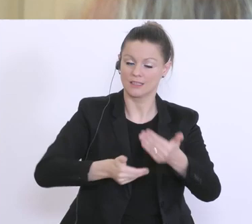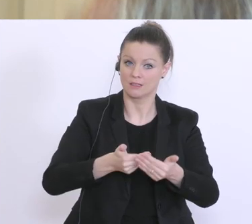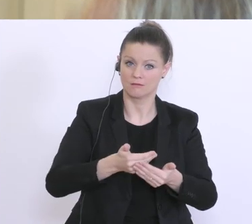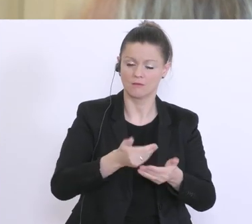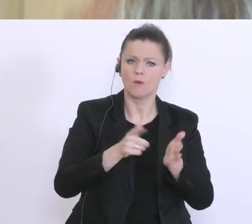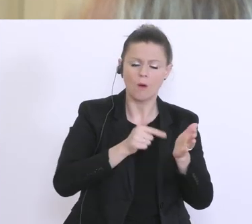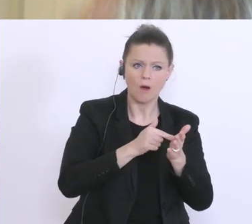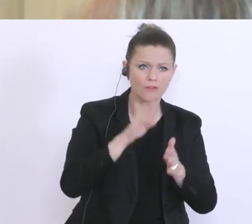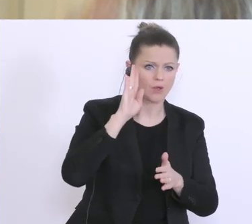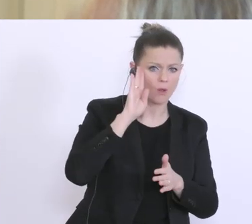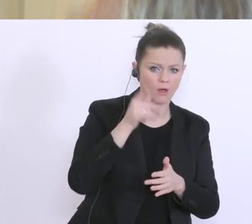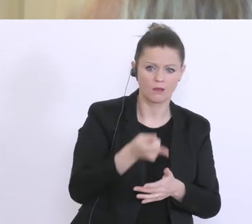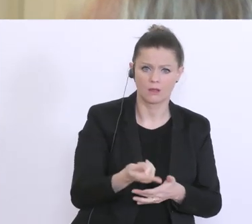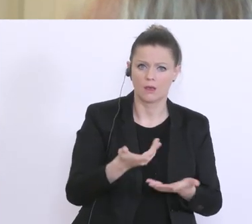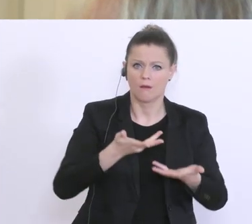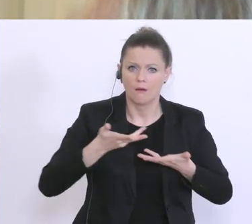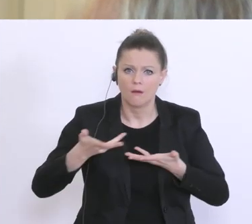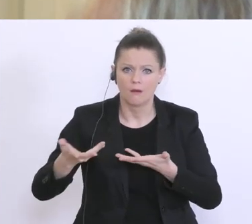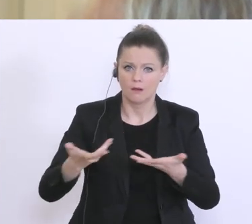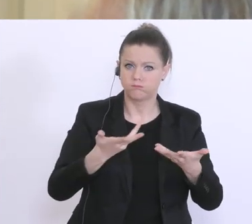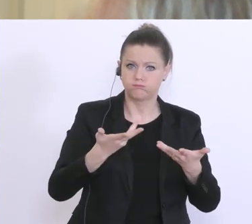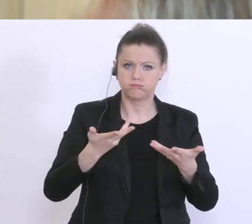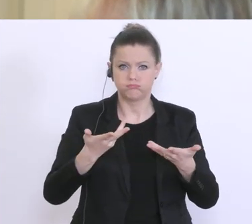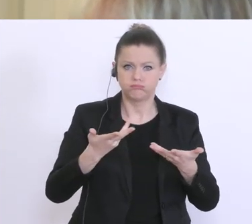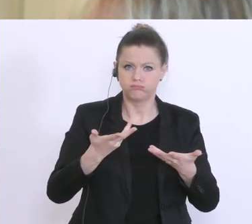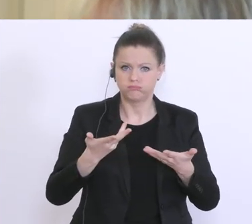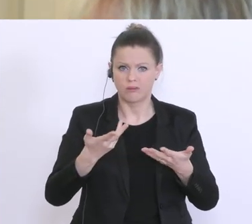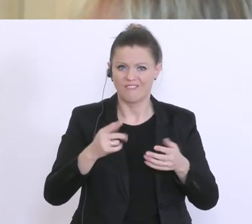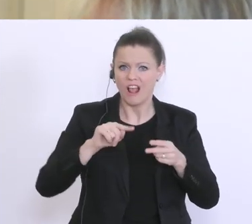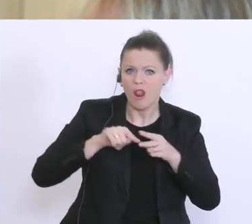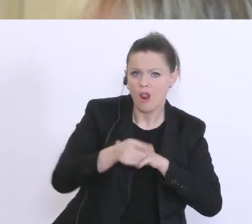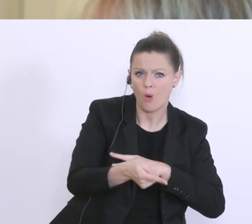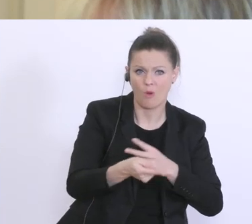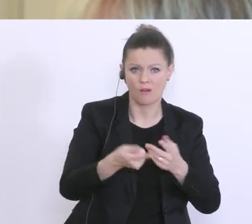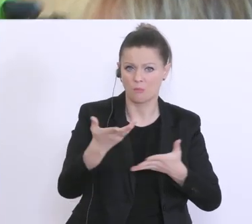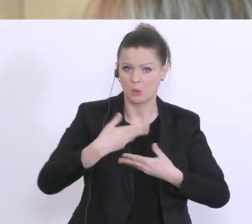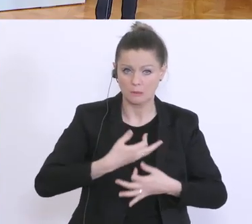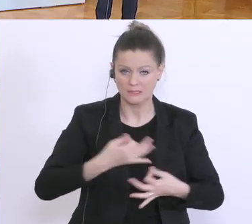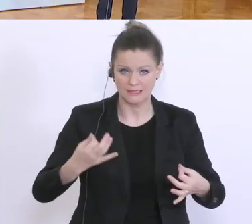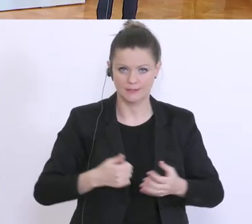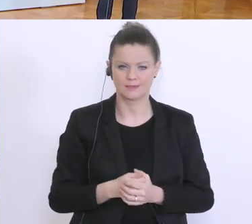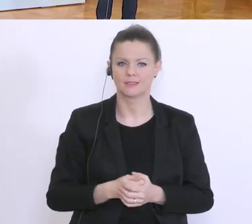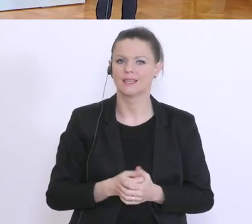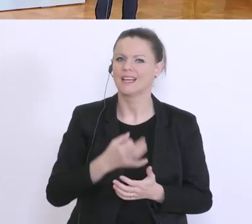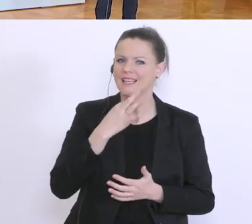dass die jetzt eben noch da ein bisschen ins Leere greifen, sozusagen. Die genauen Richtlinien sind zur Stunde in Ausarbeitung.